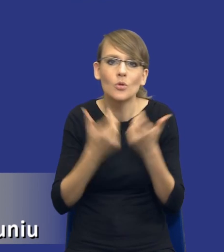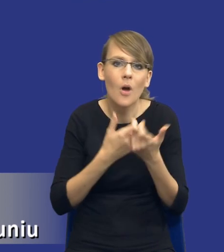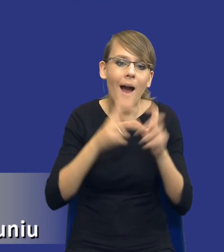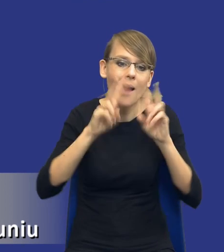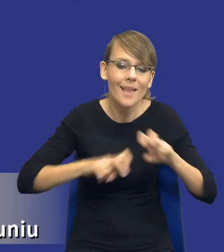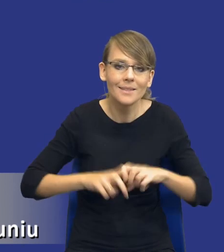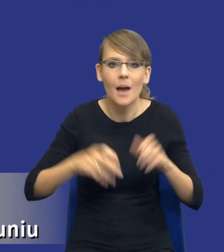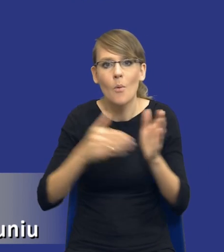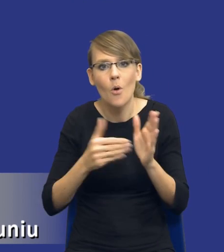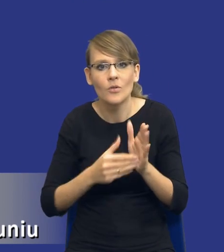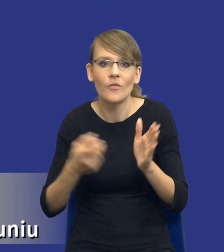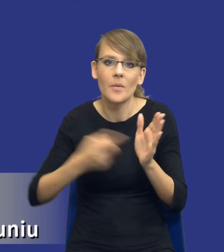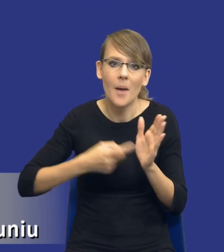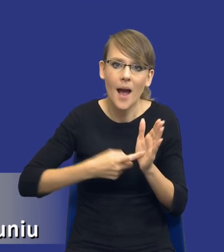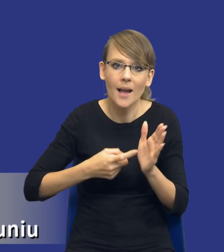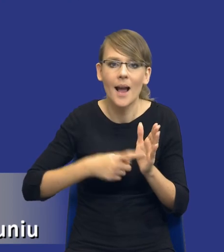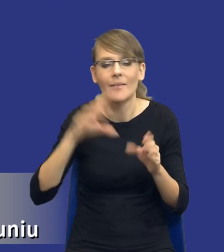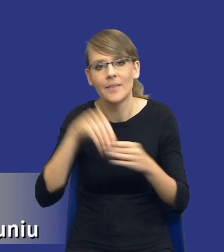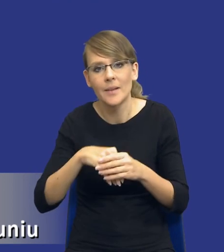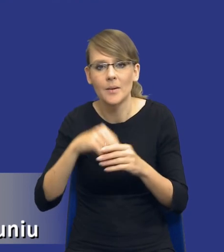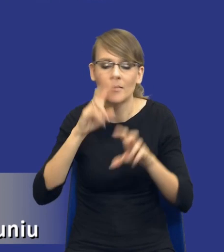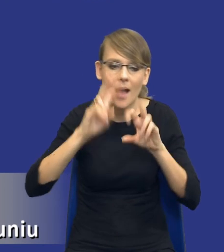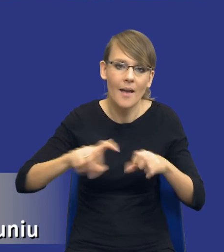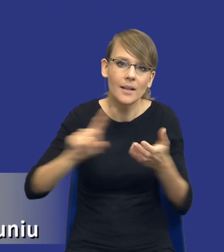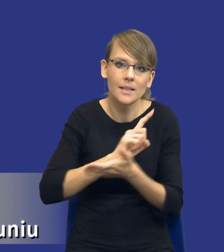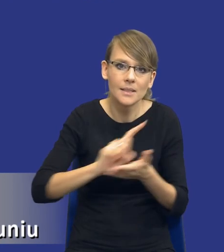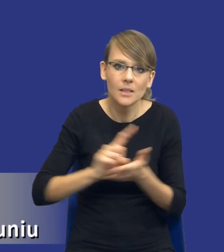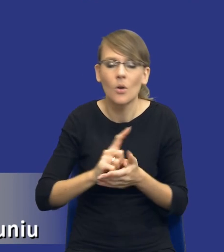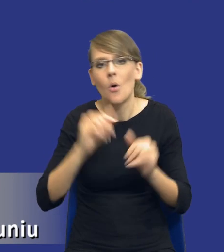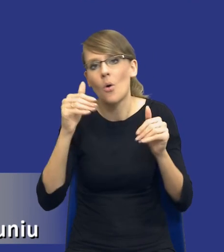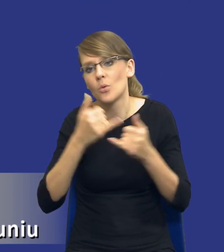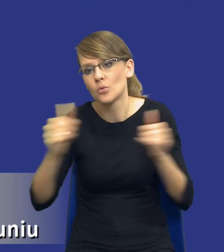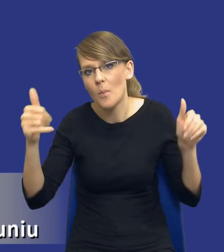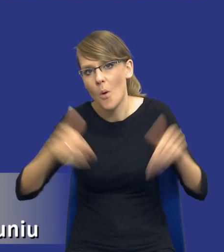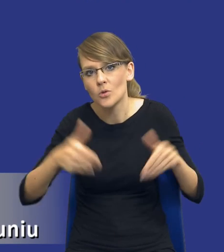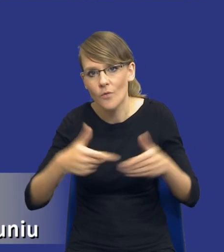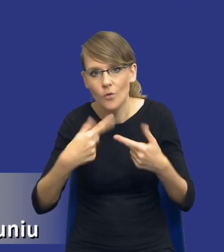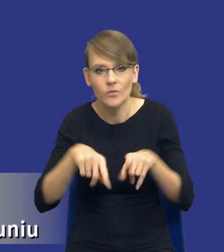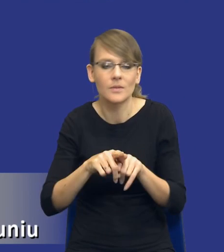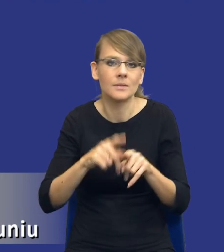potrzeb i wymagań uwzględniającej ryzyka, warianty realizacji zamówienia, możliwość